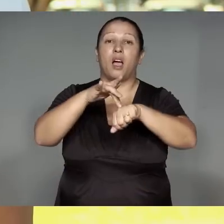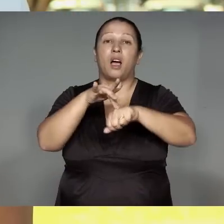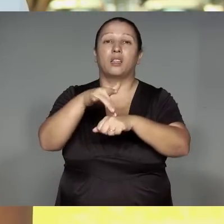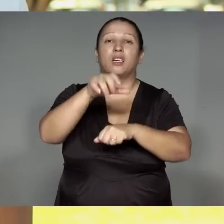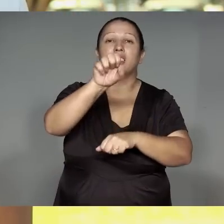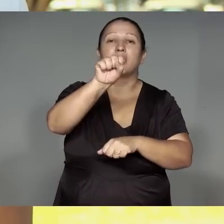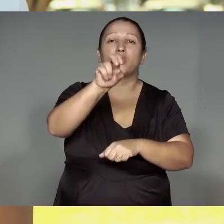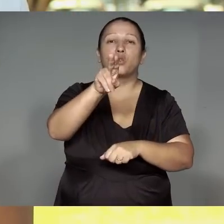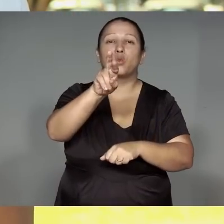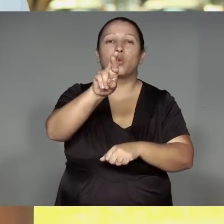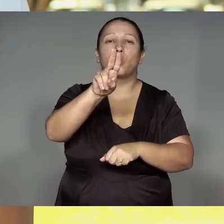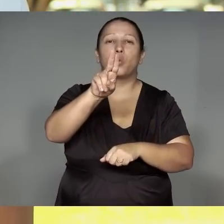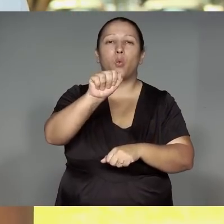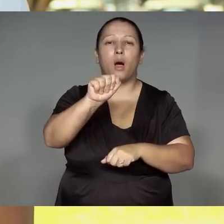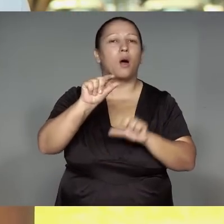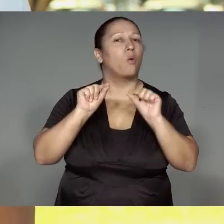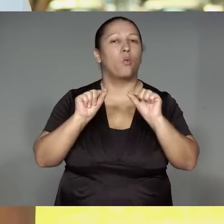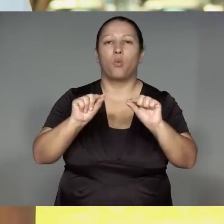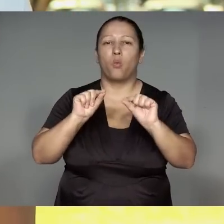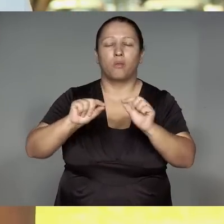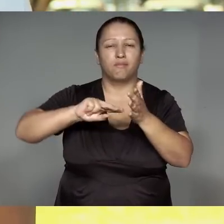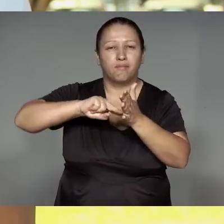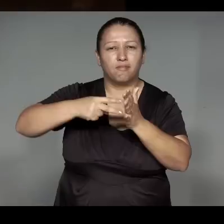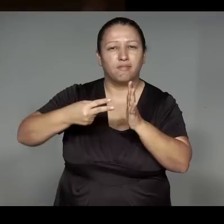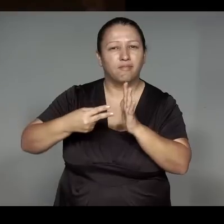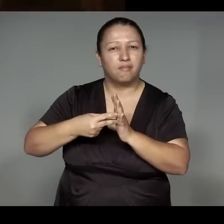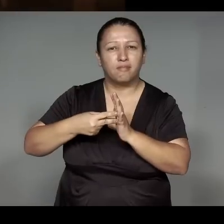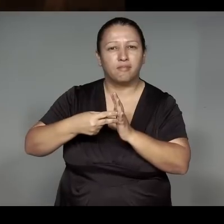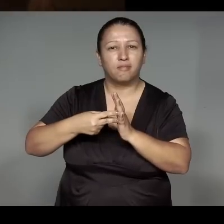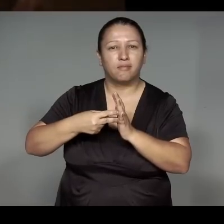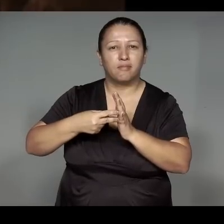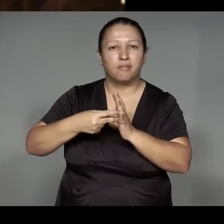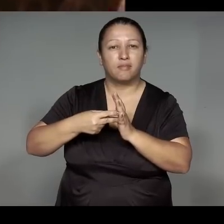Uruwa porahaja oreupe